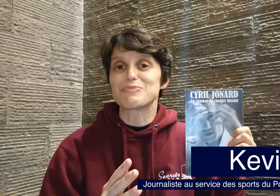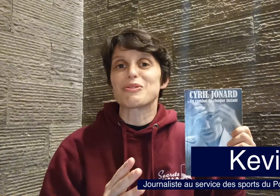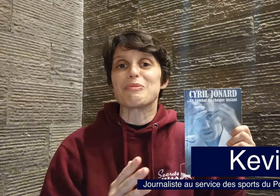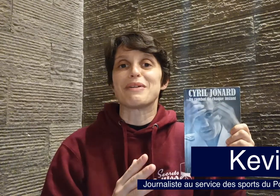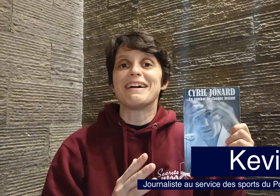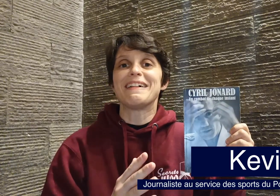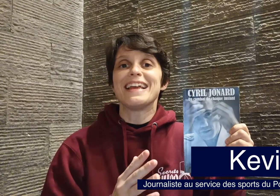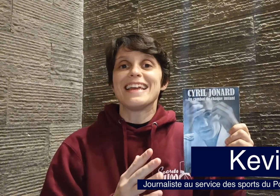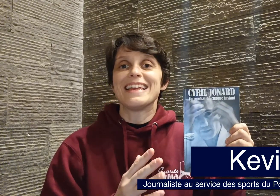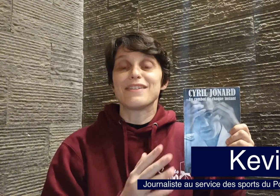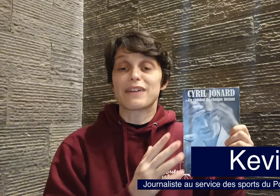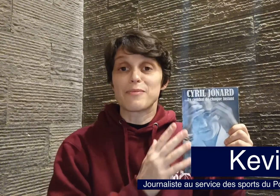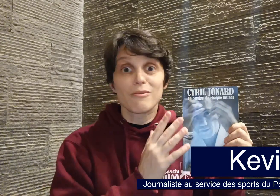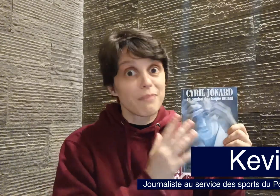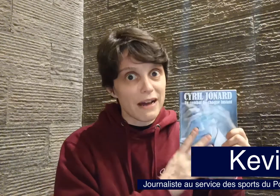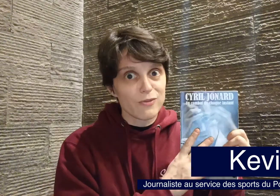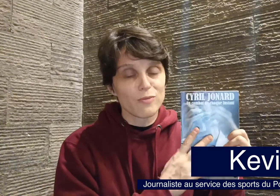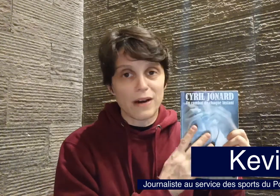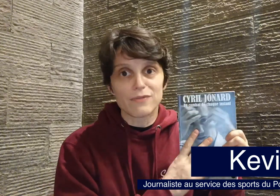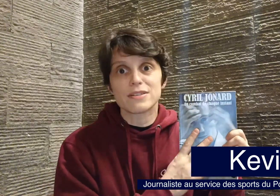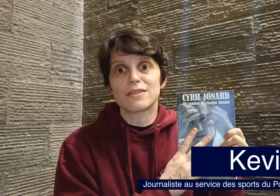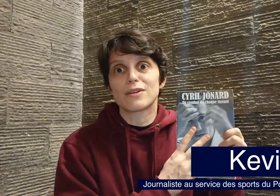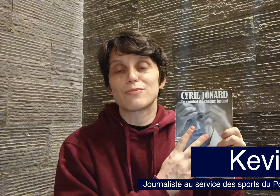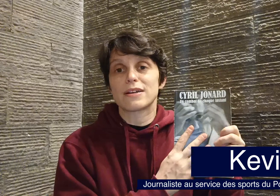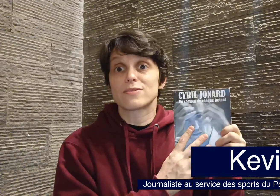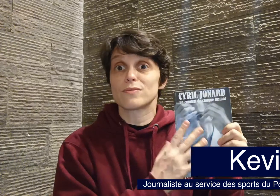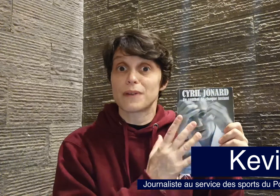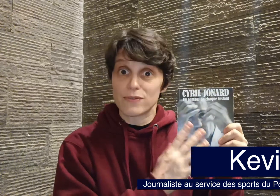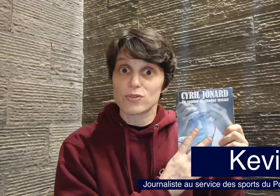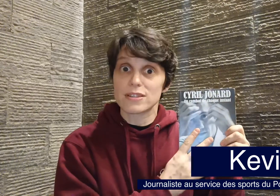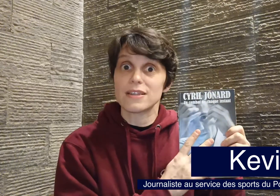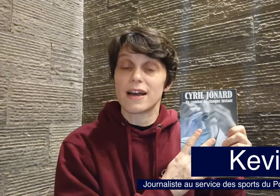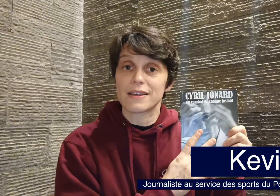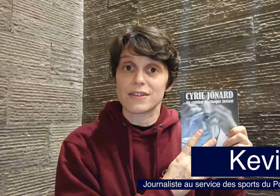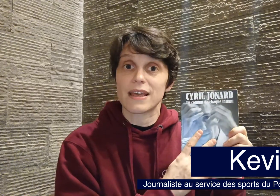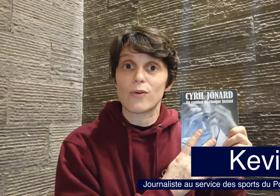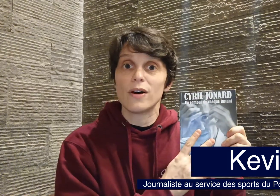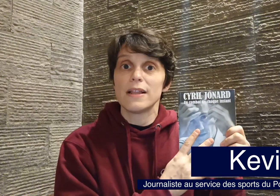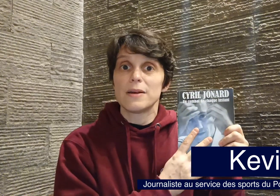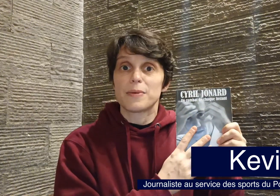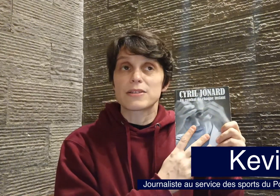je ne trompe pas, et vraiment bravo bravo à cette collaboration, bravo aussi à Kevin Cao, parce que